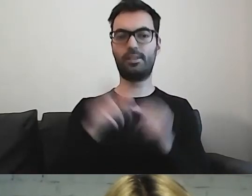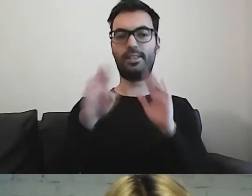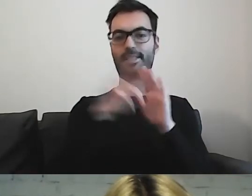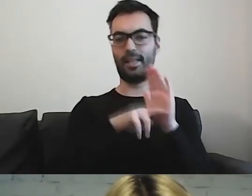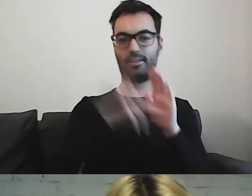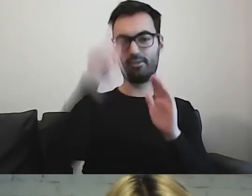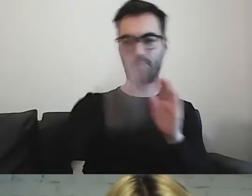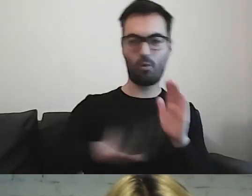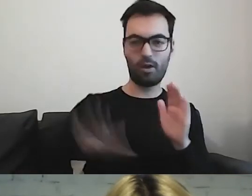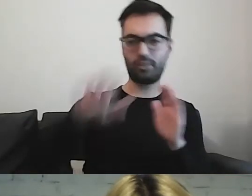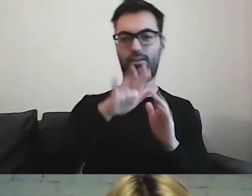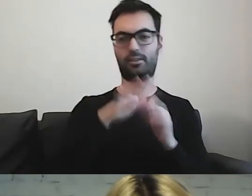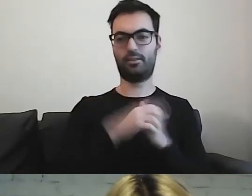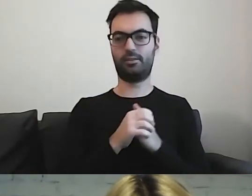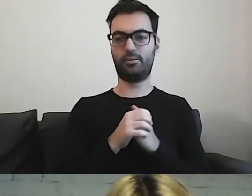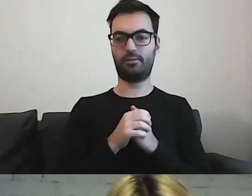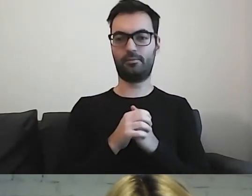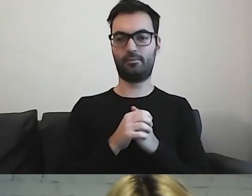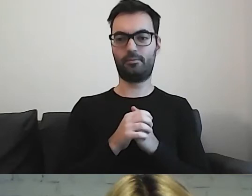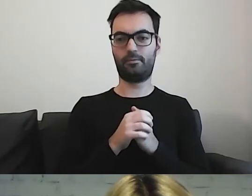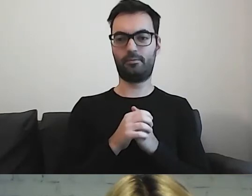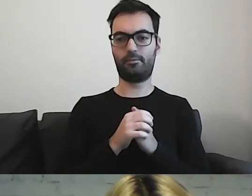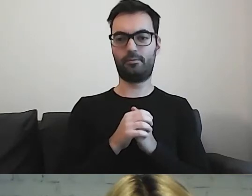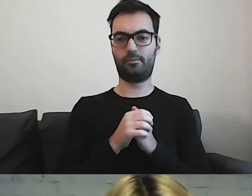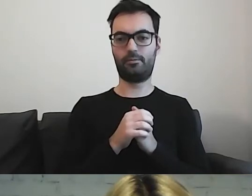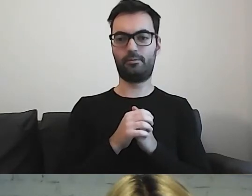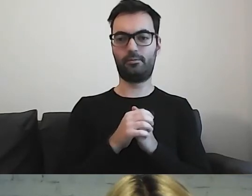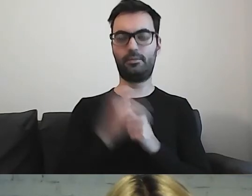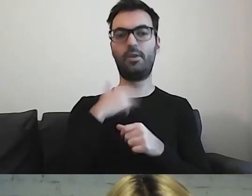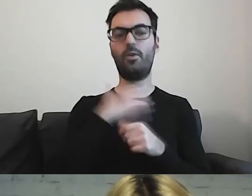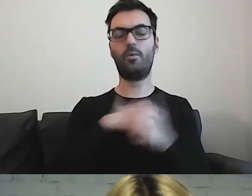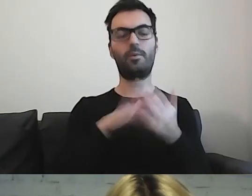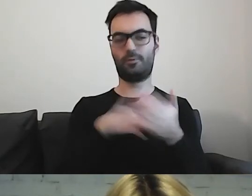lubię przykład metafor.